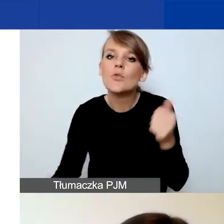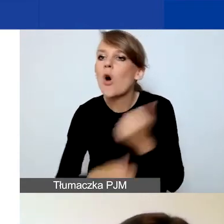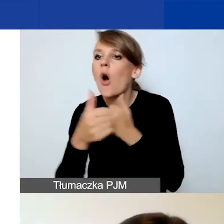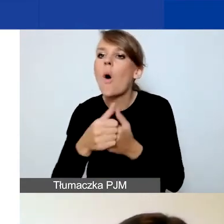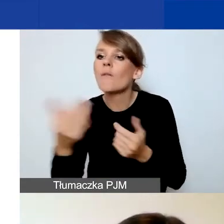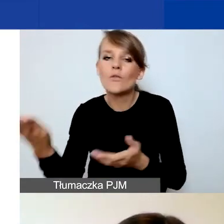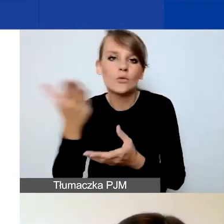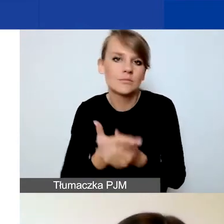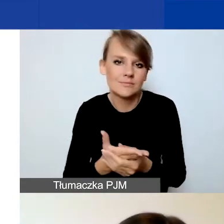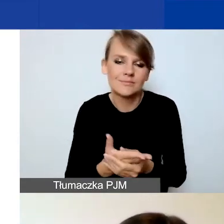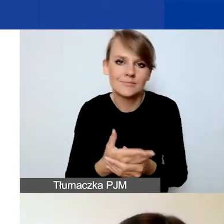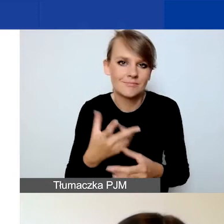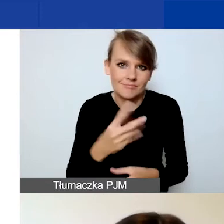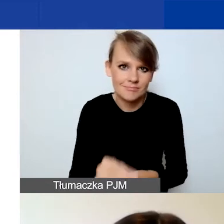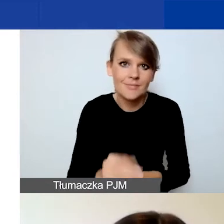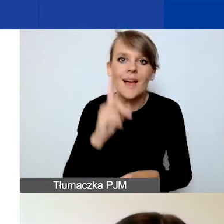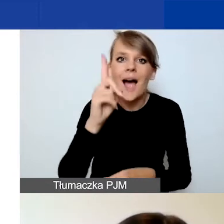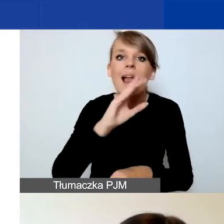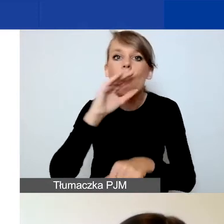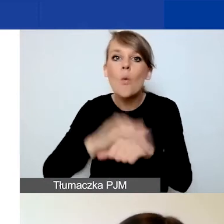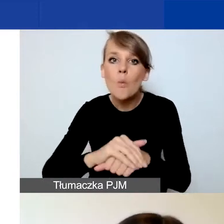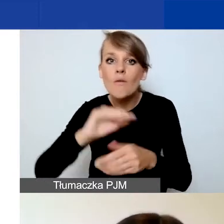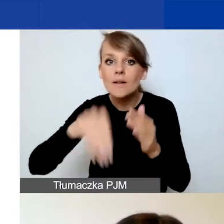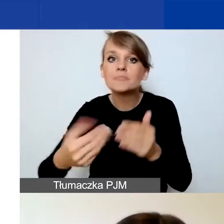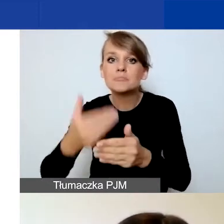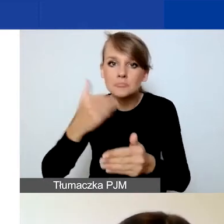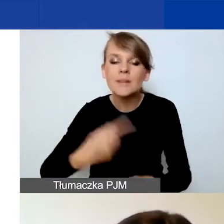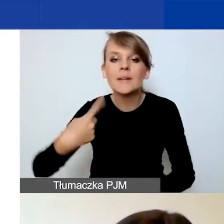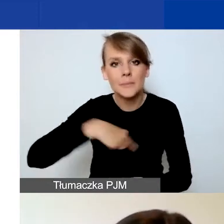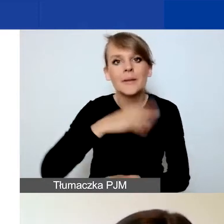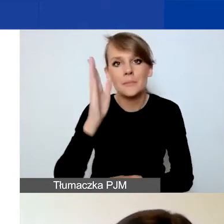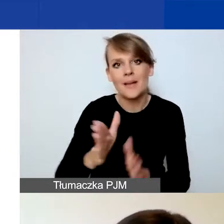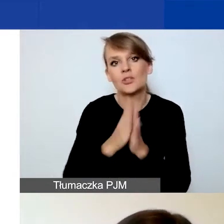Natomiast przed podpisaniem umowy będziemy państwa prosić o dokumenty.